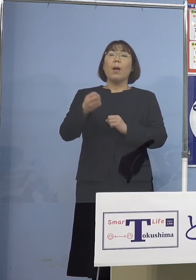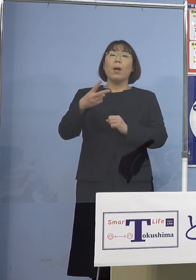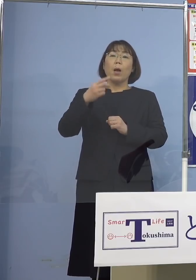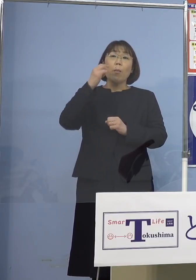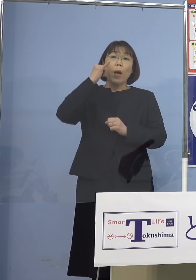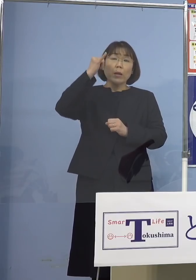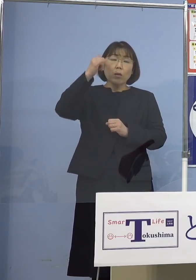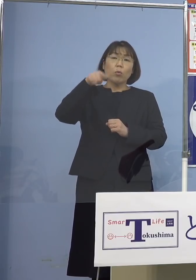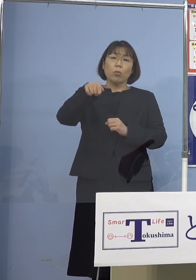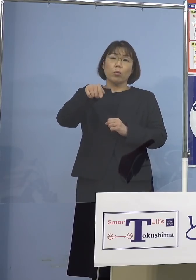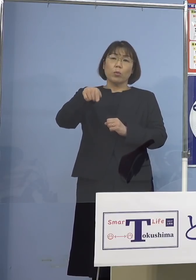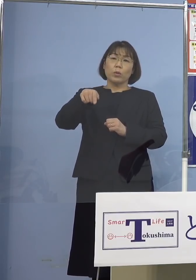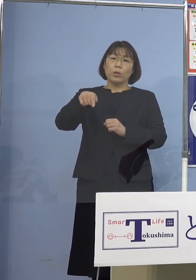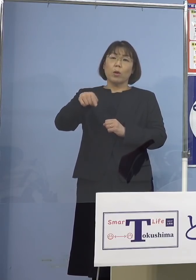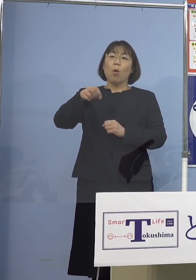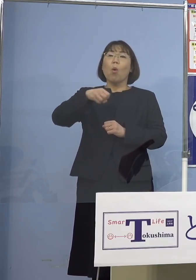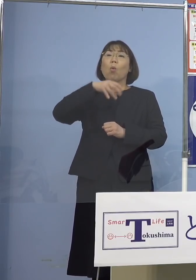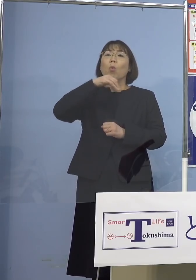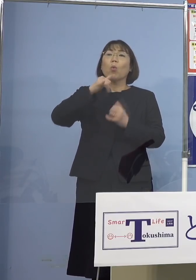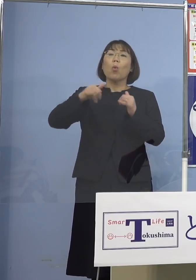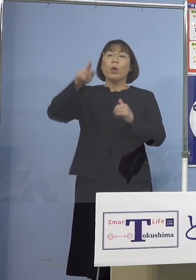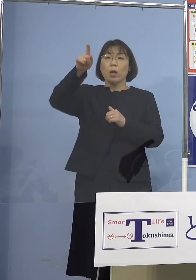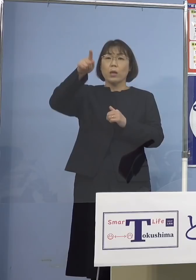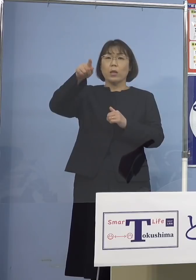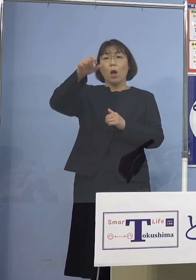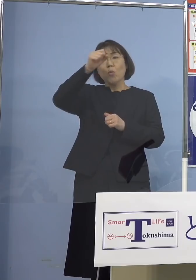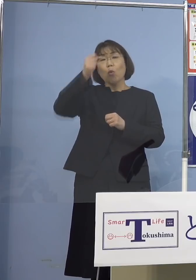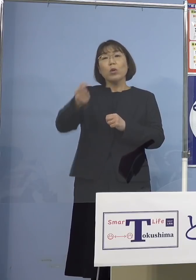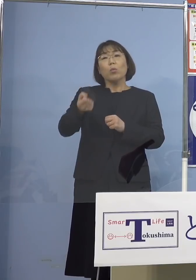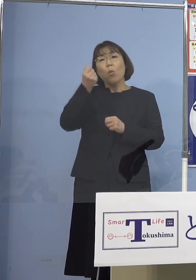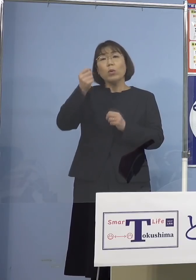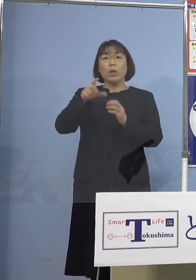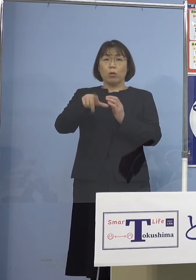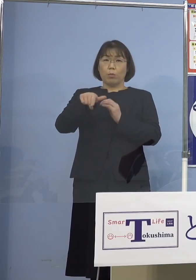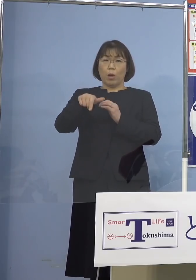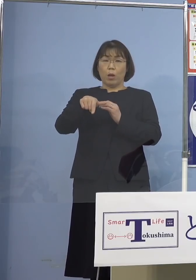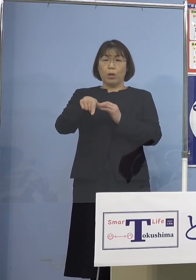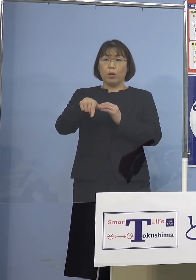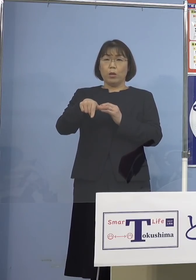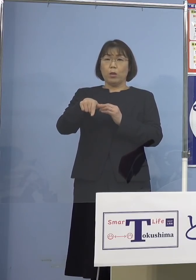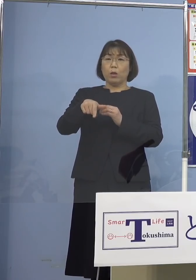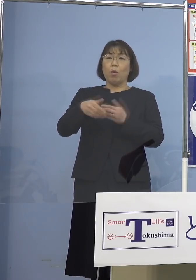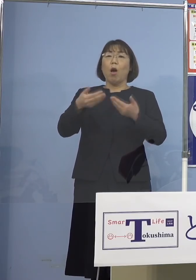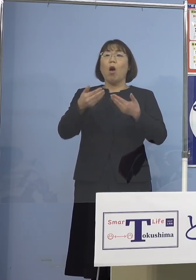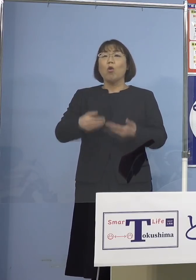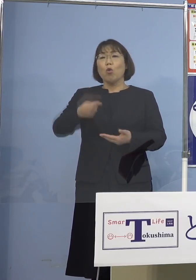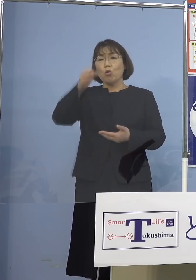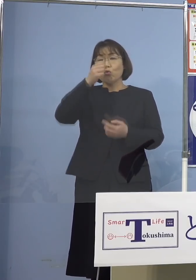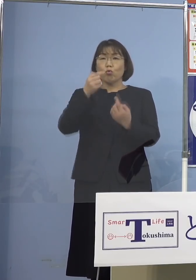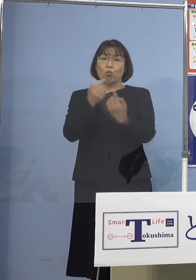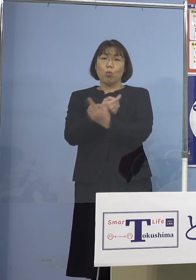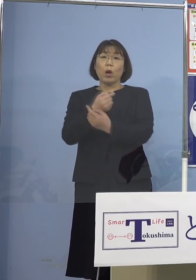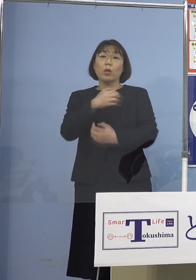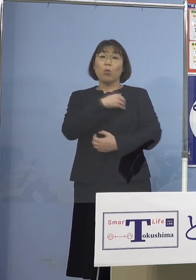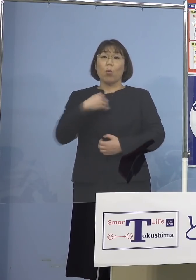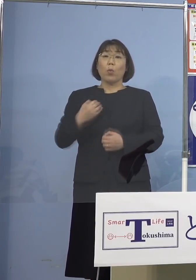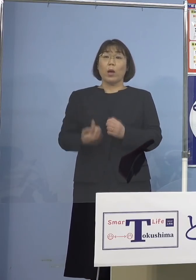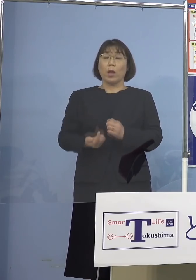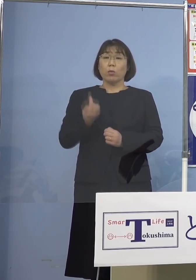その方々が高齢者だった 既往症を持っていた、そうすると 場合によっては重篤化する こうした可能性もありますので